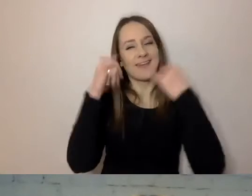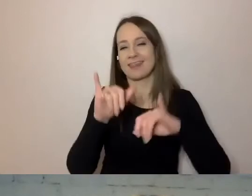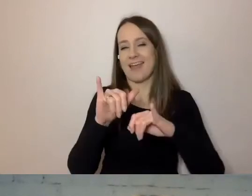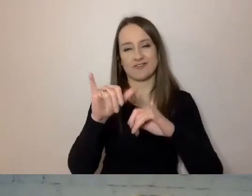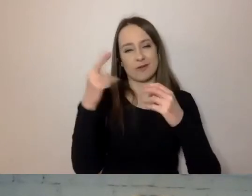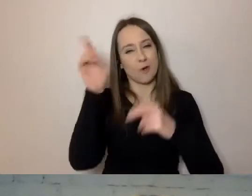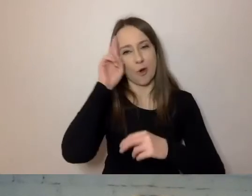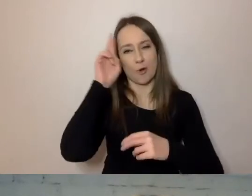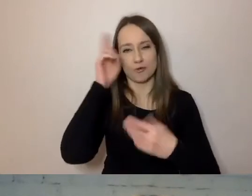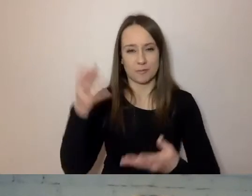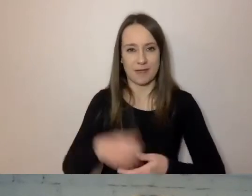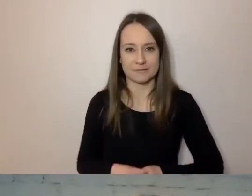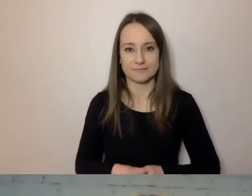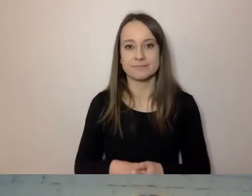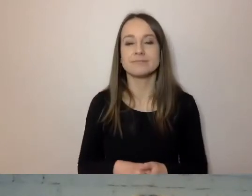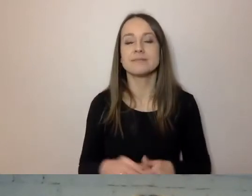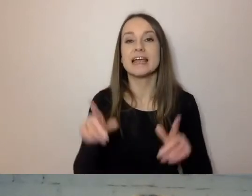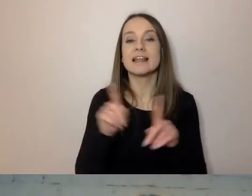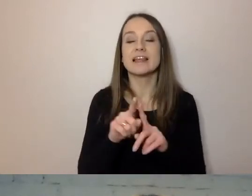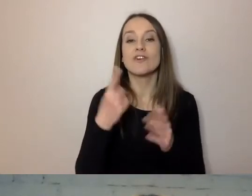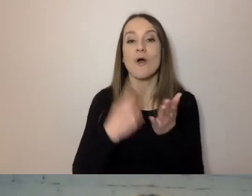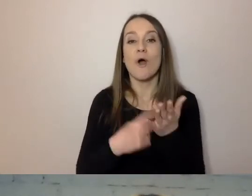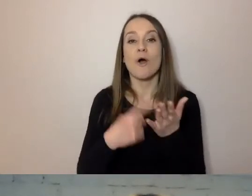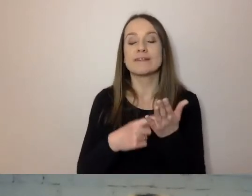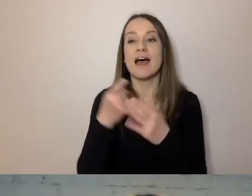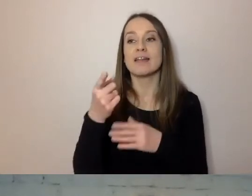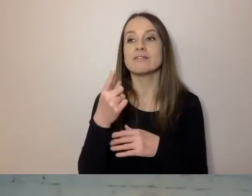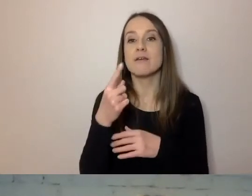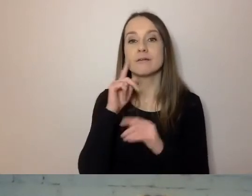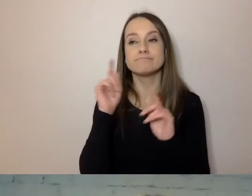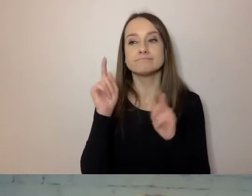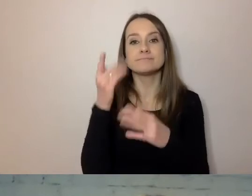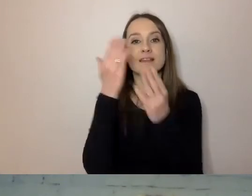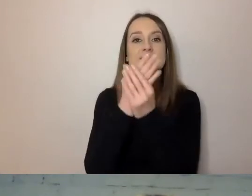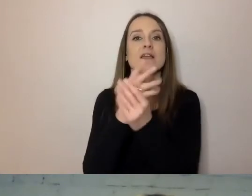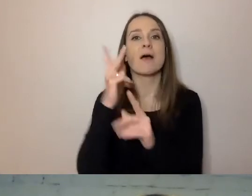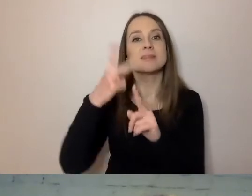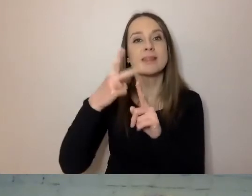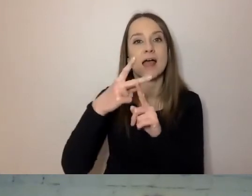Od firmy, która dostarcza telewizję kablową do mojego domu,